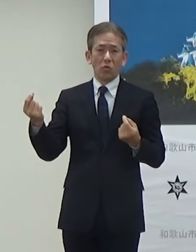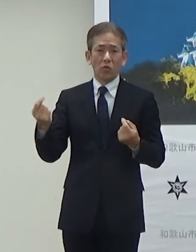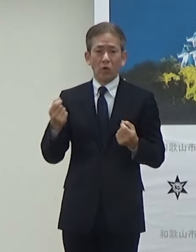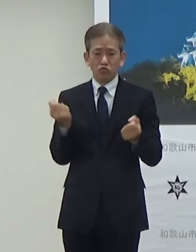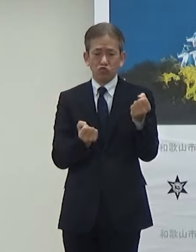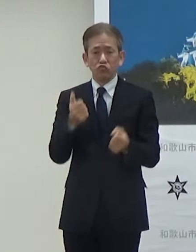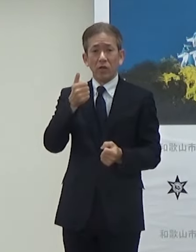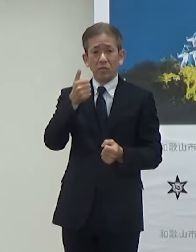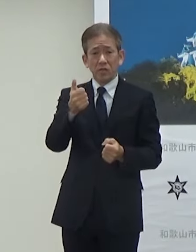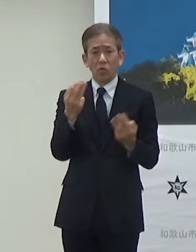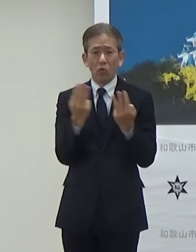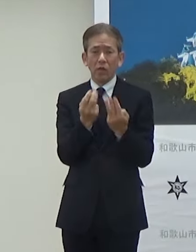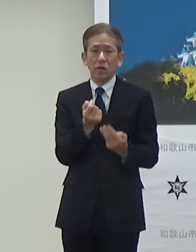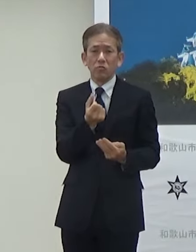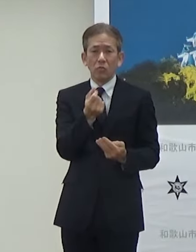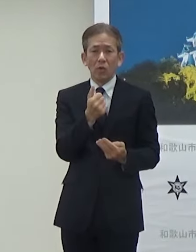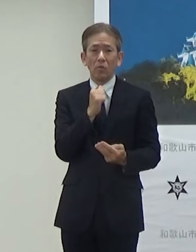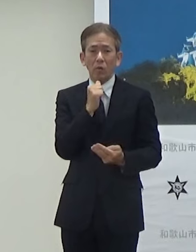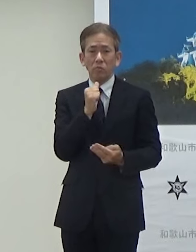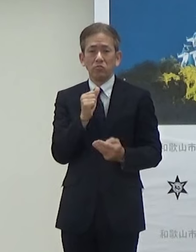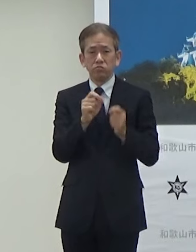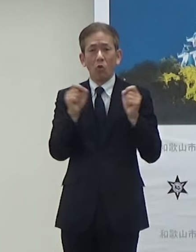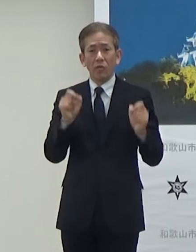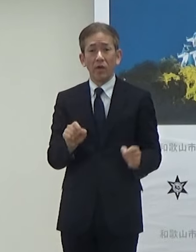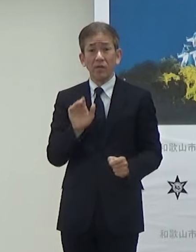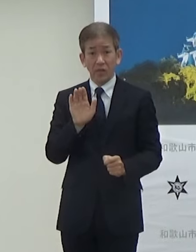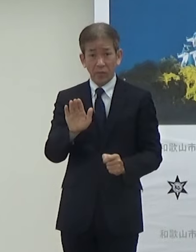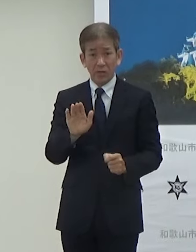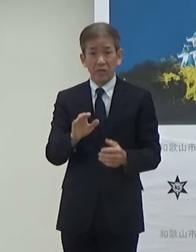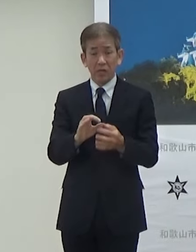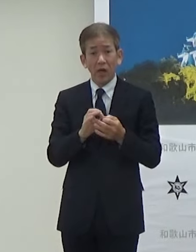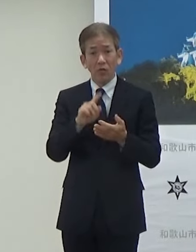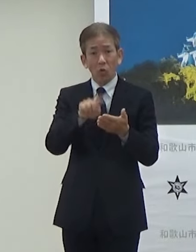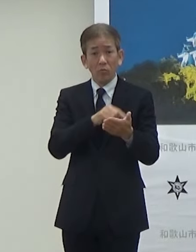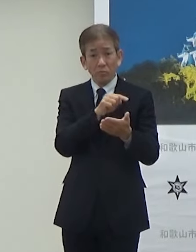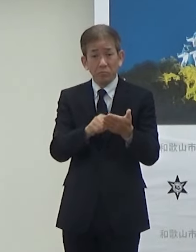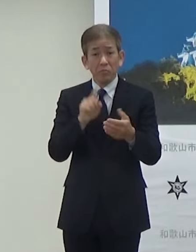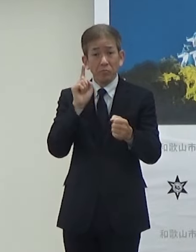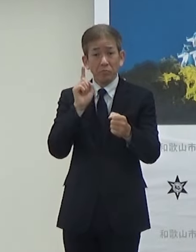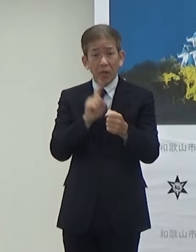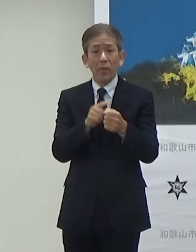非常に問題になっていますこうしたことに備えるということ